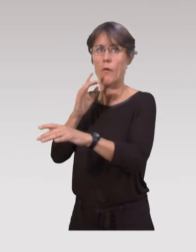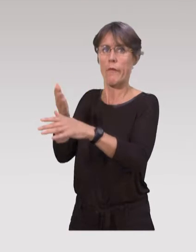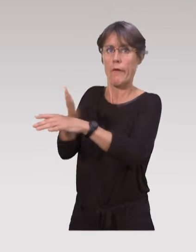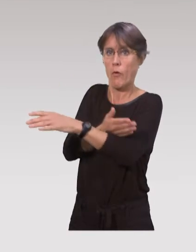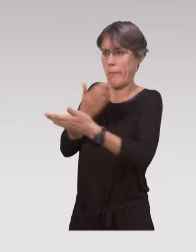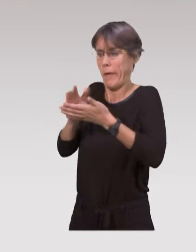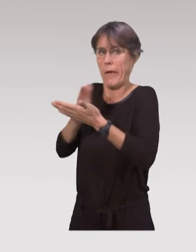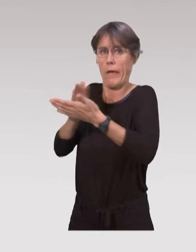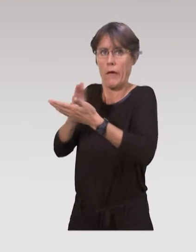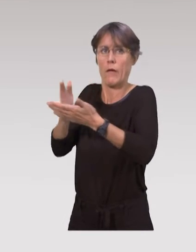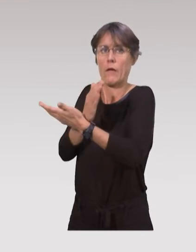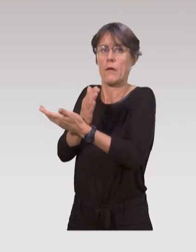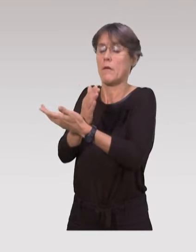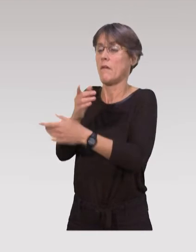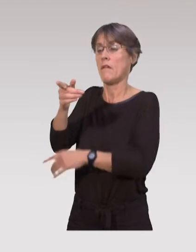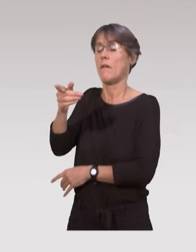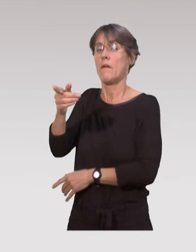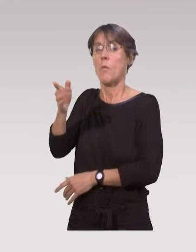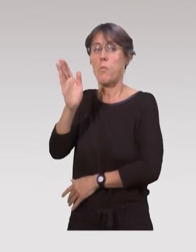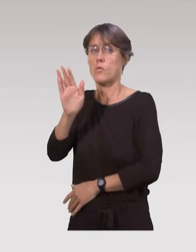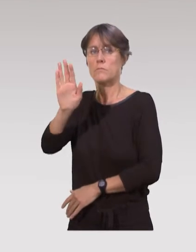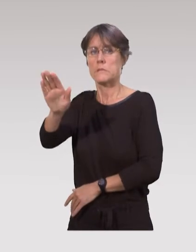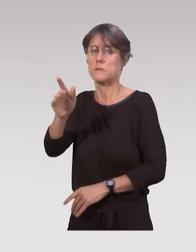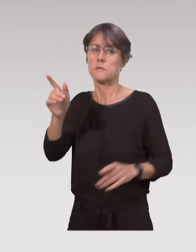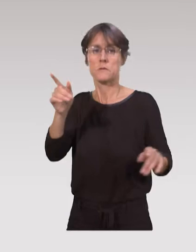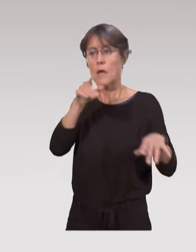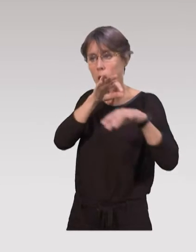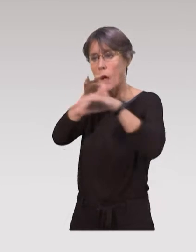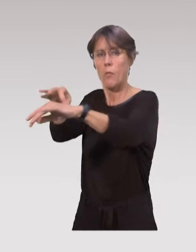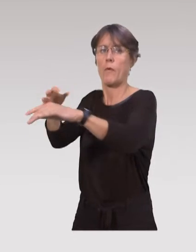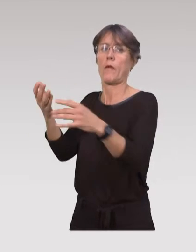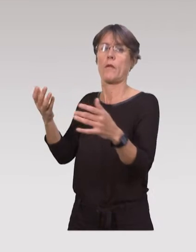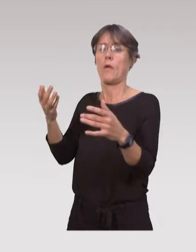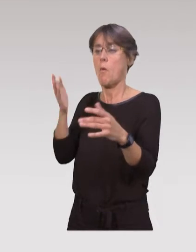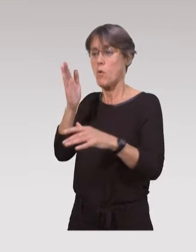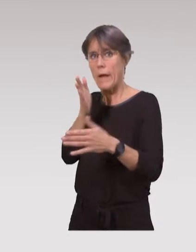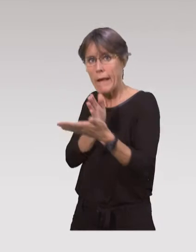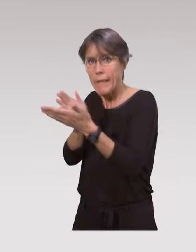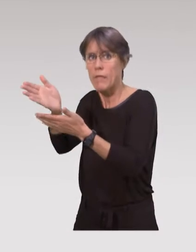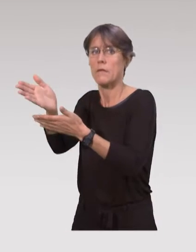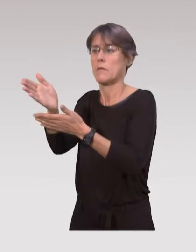Et ils ont besoin en fait d’être accompagnés, d’être guidés, d’être rassurés,